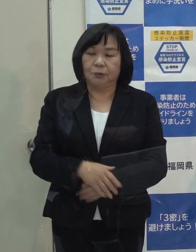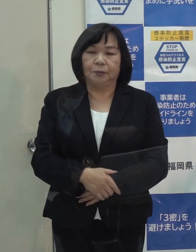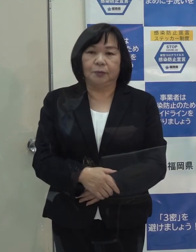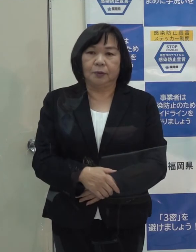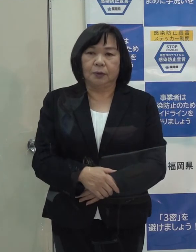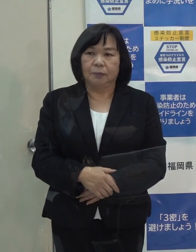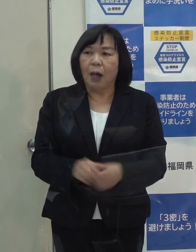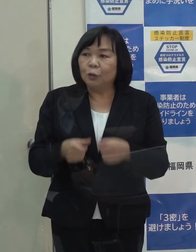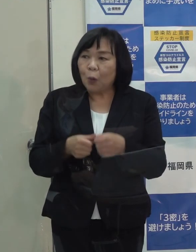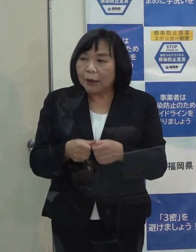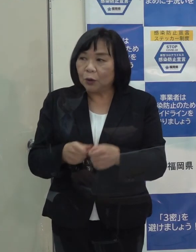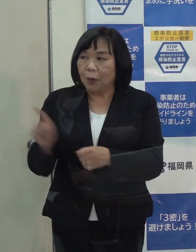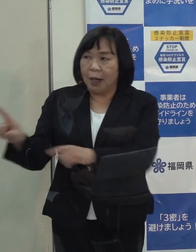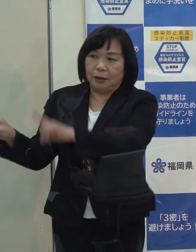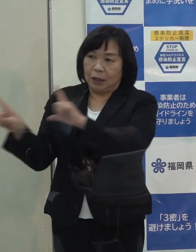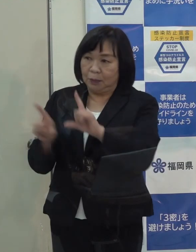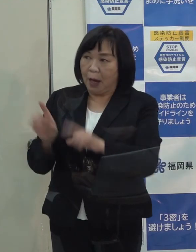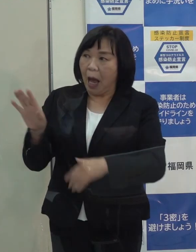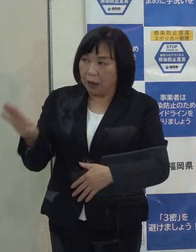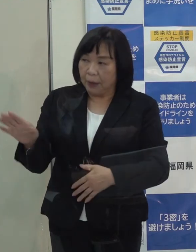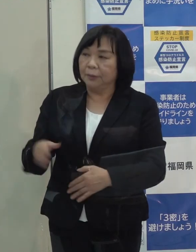詳細を説明できますか （がん感染症疾病対策課）はい